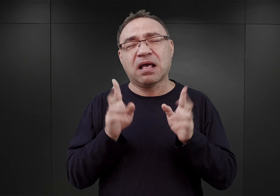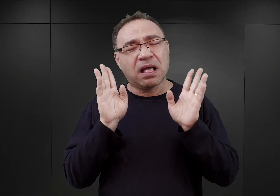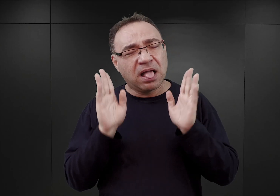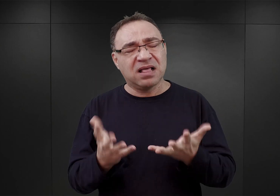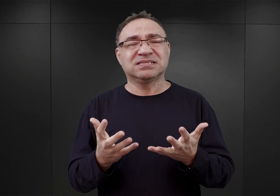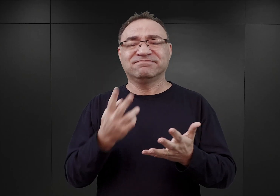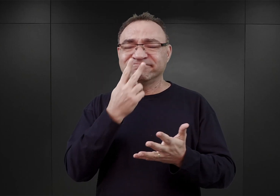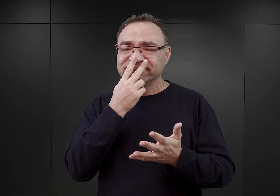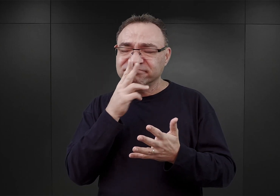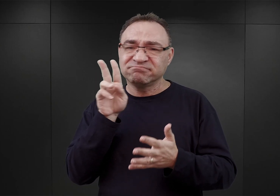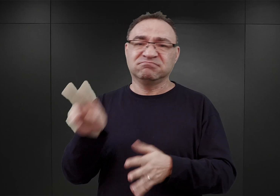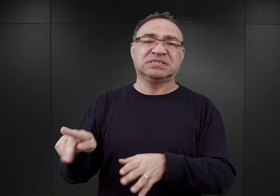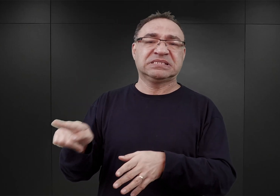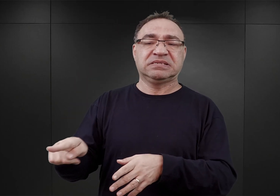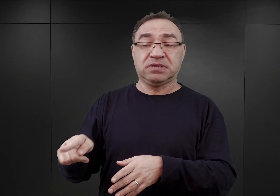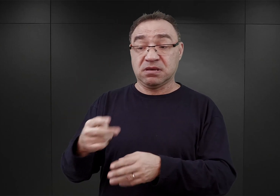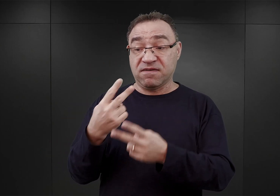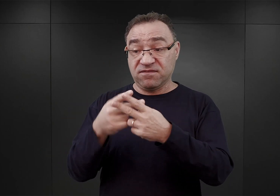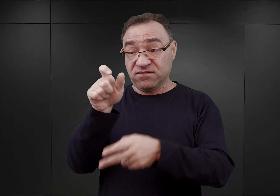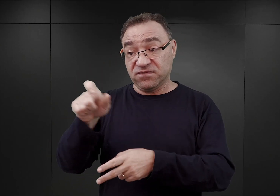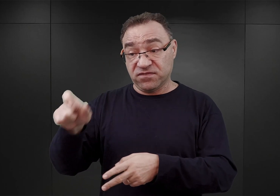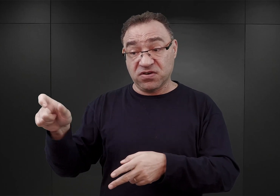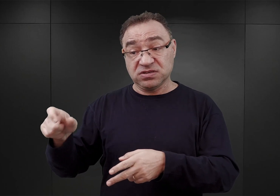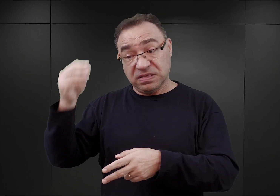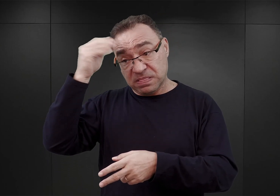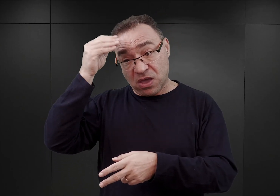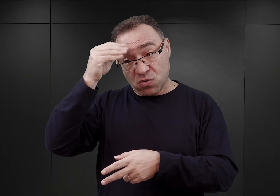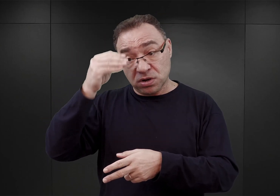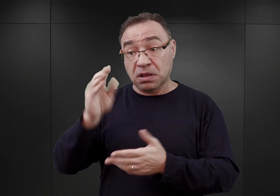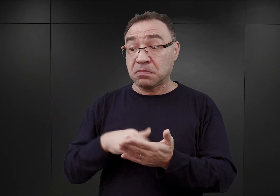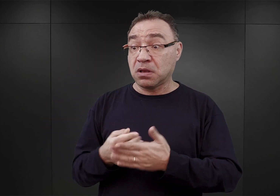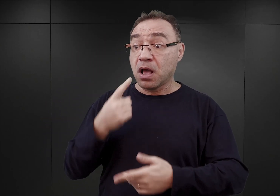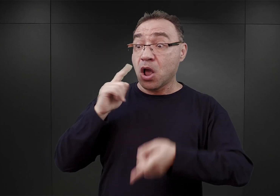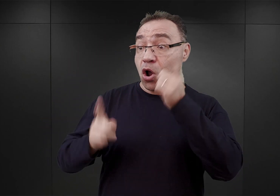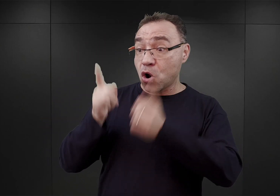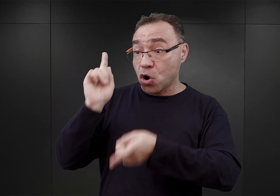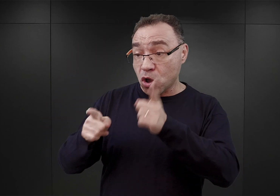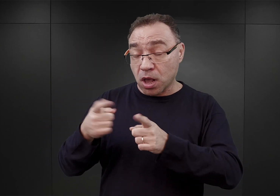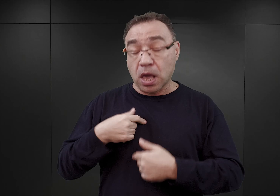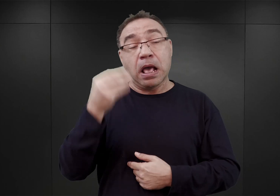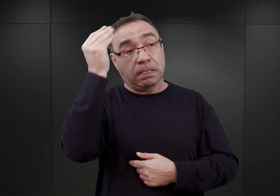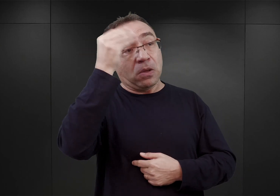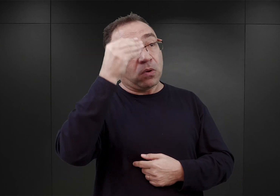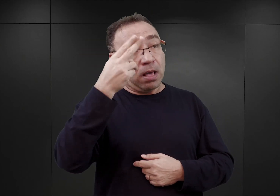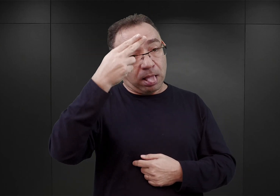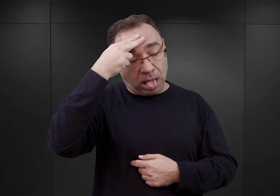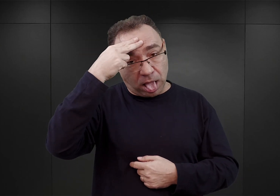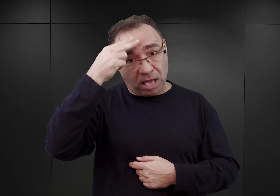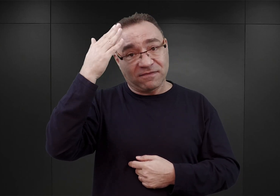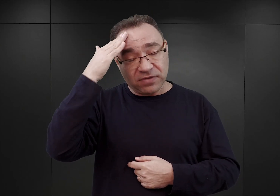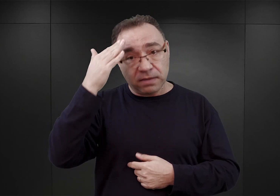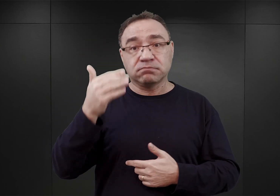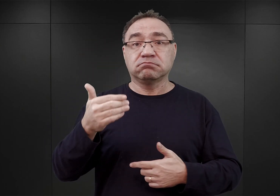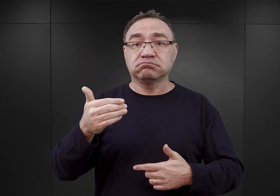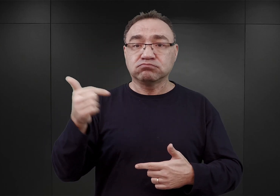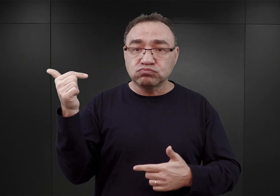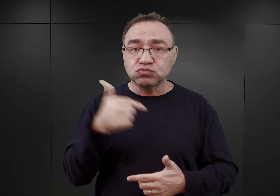nabyciu przez więźniów określonych reakcji na wydawane przez esesmanów rozkazy. Chodziło o to, ażeby, po pierwsze,